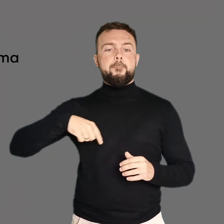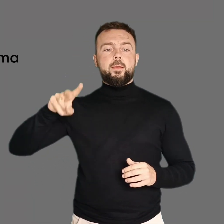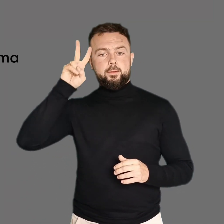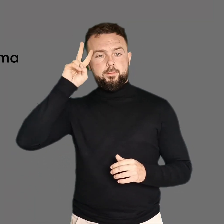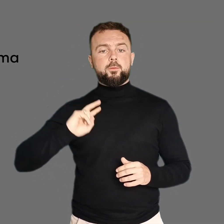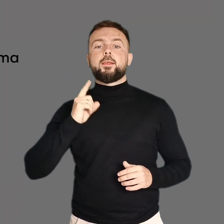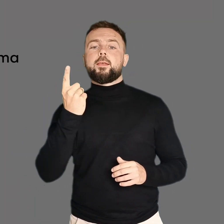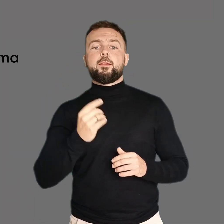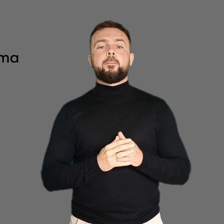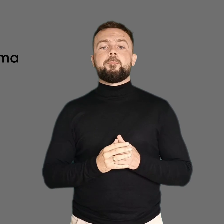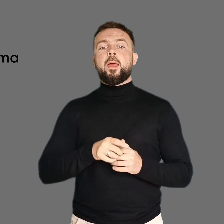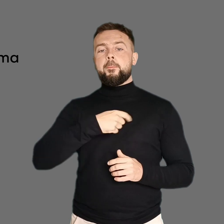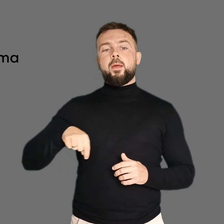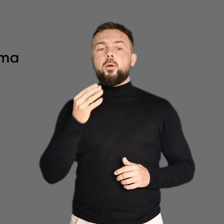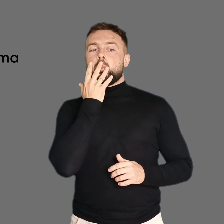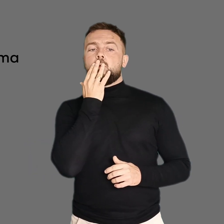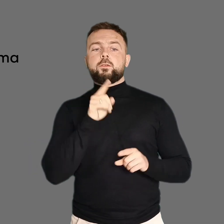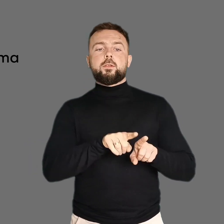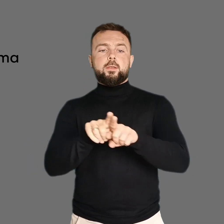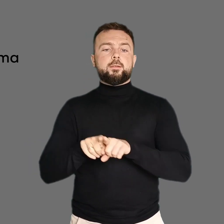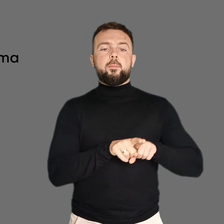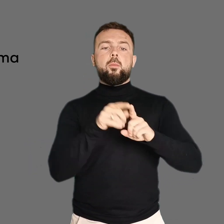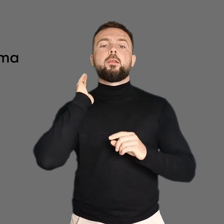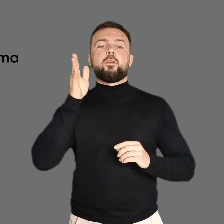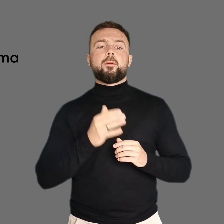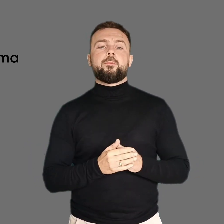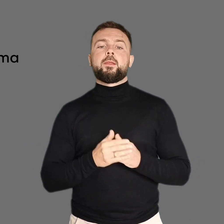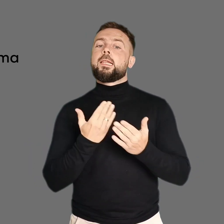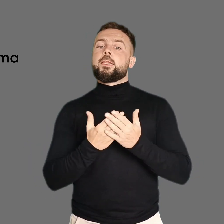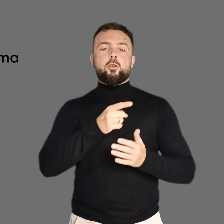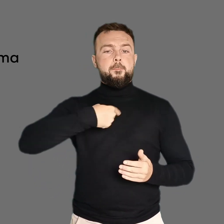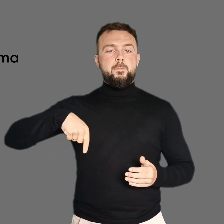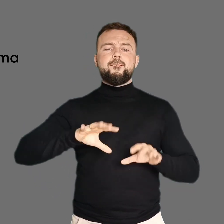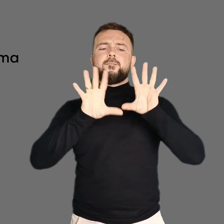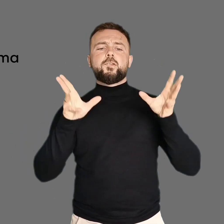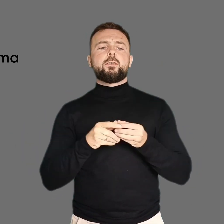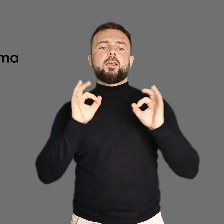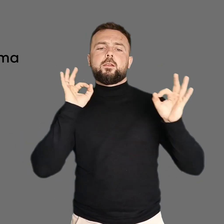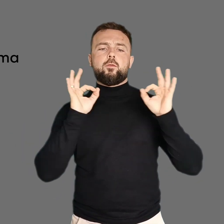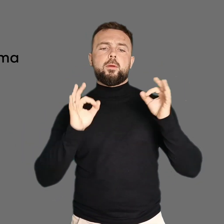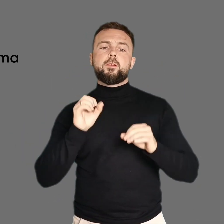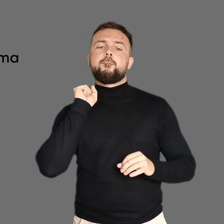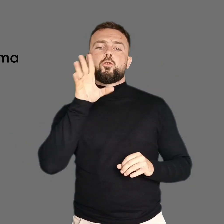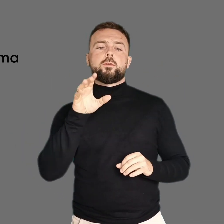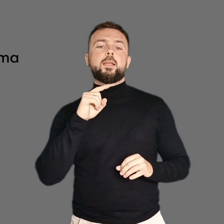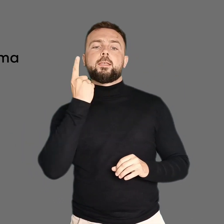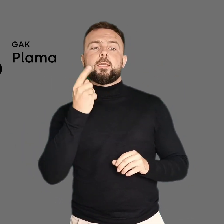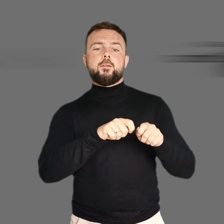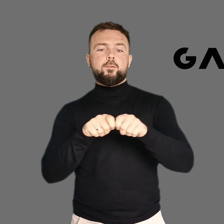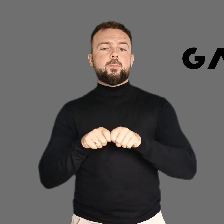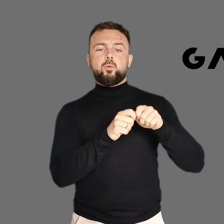Jesteśmy jedną instytucją, będziemy mówić jednym głosem! Dlatego przenosimy nasze treści na jeden wspólny kanał GAK.